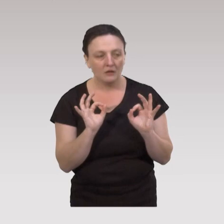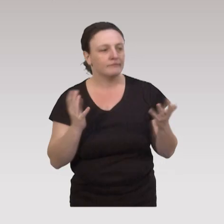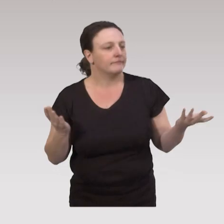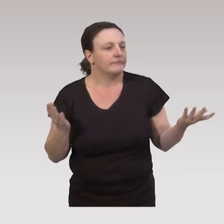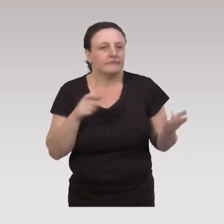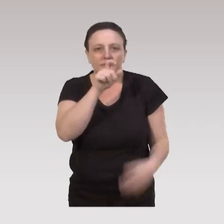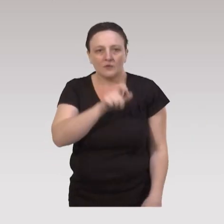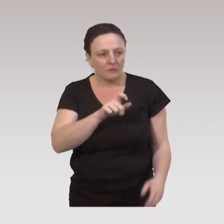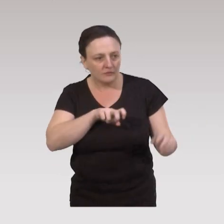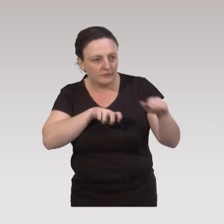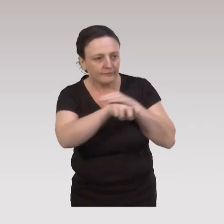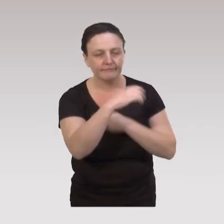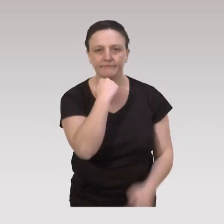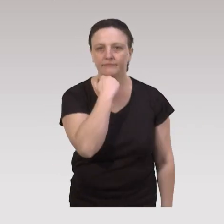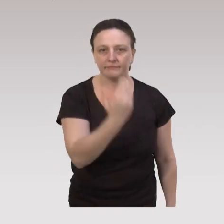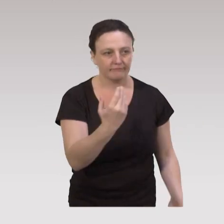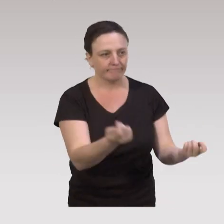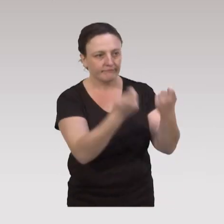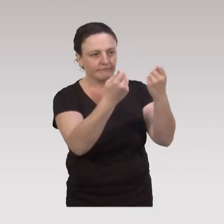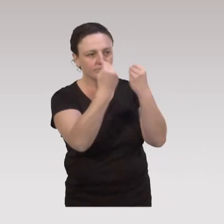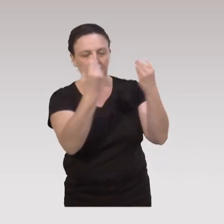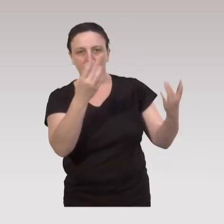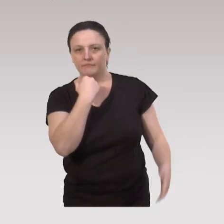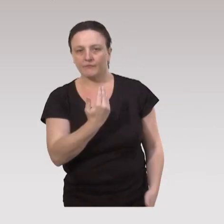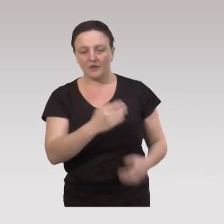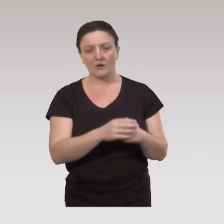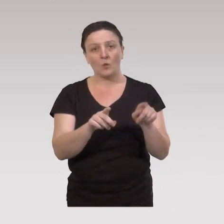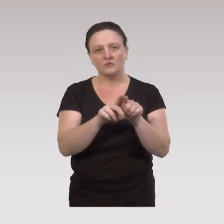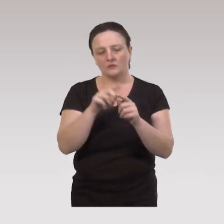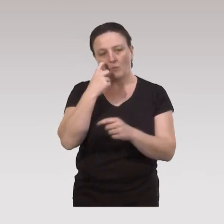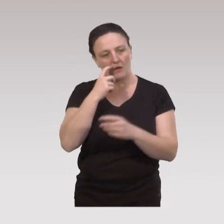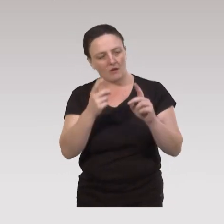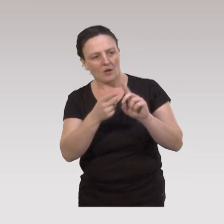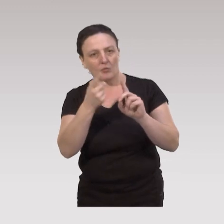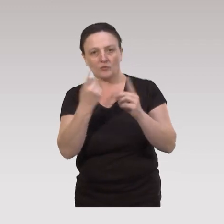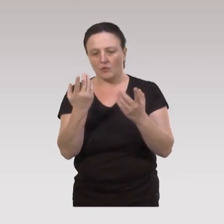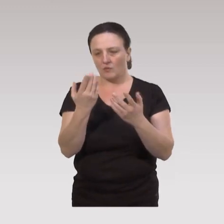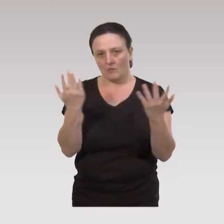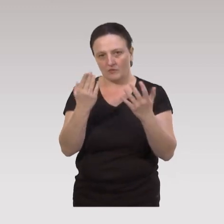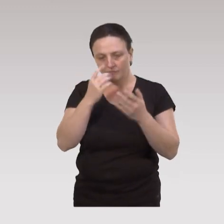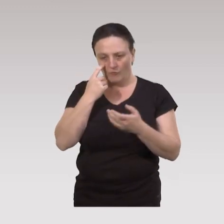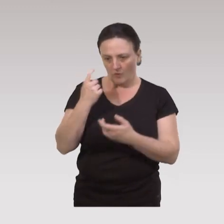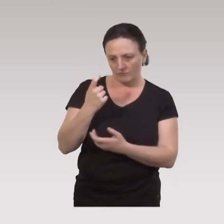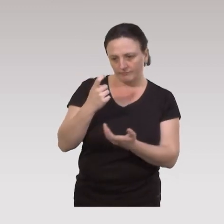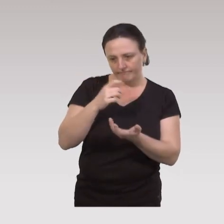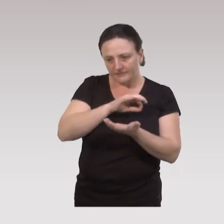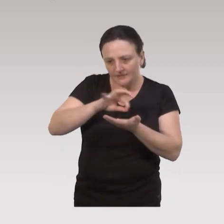les personnes ne pourront pas se rendre à ces actions éducatives. On voit aussi l'importance de travailler sur des stratégies,